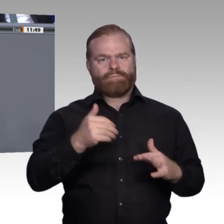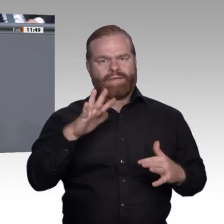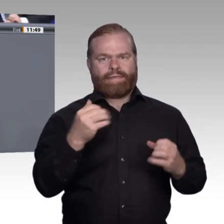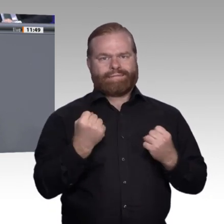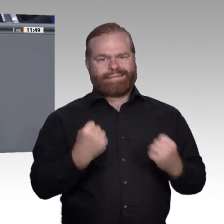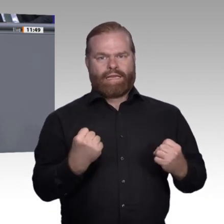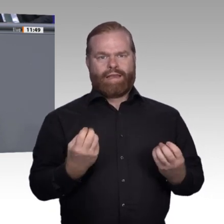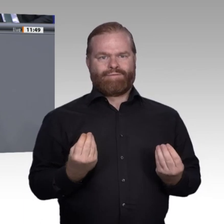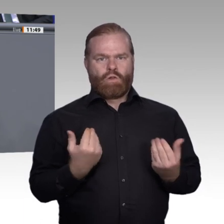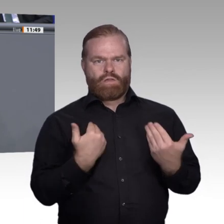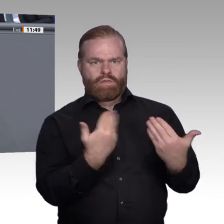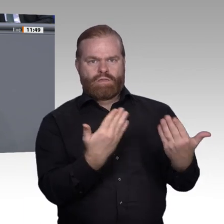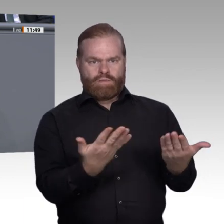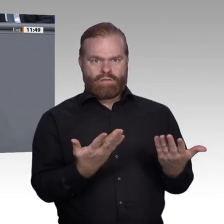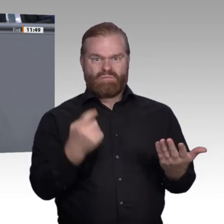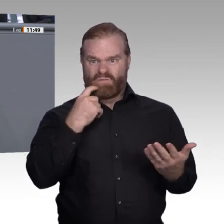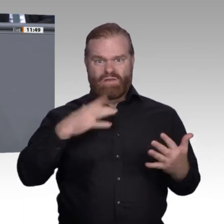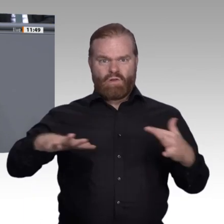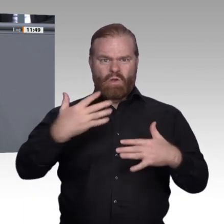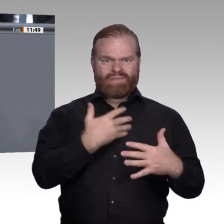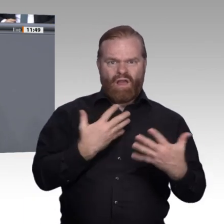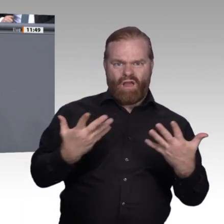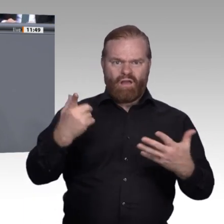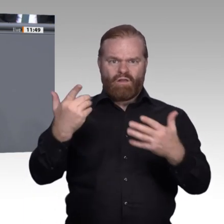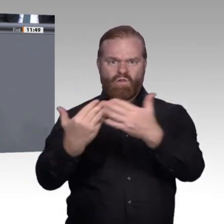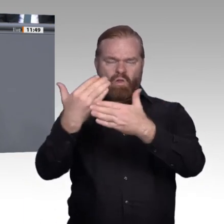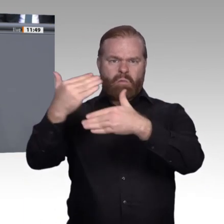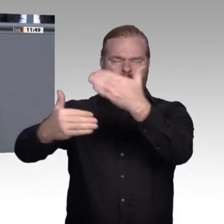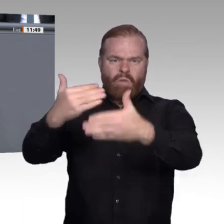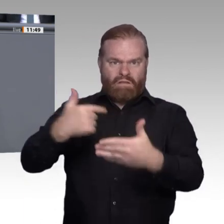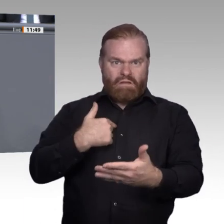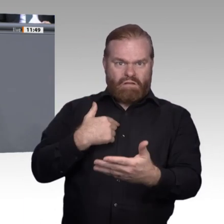einen Fachkräftemarkt, der unser Produktionsmodell in Deutschland stabil und erfolgreich gemacht